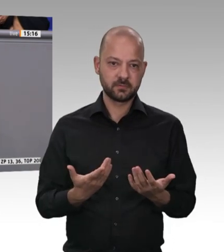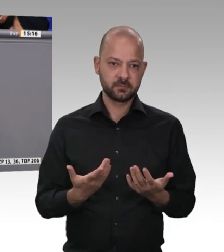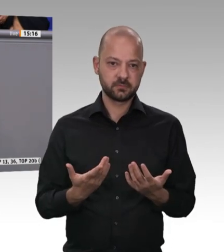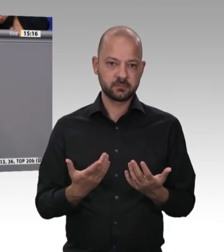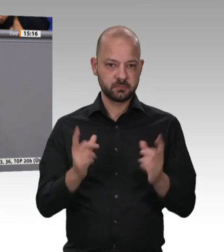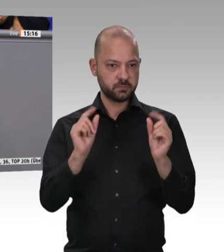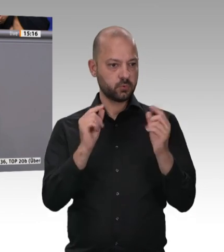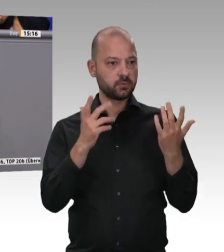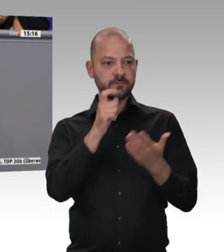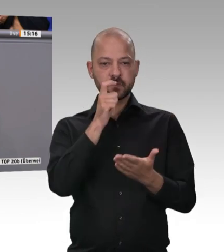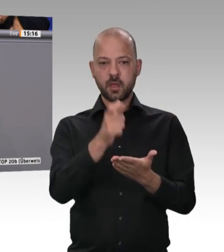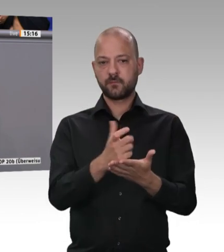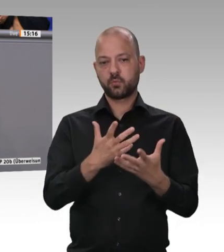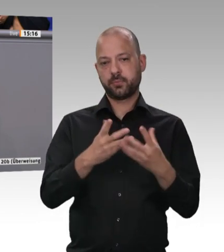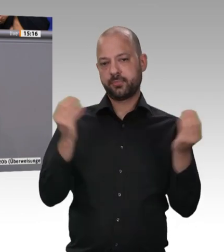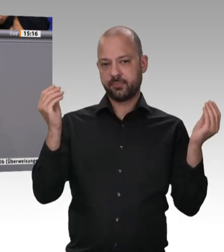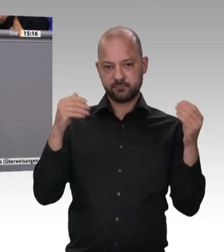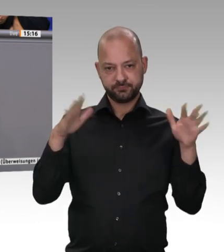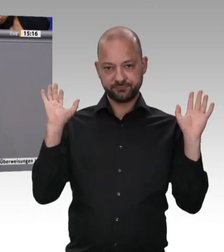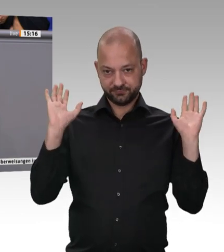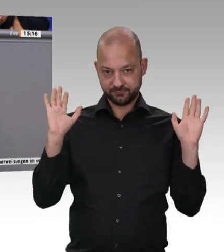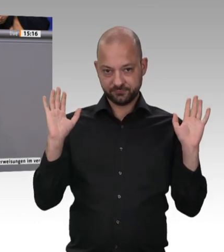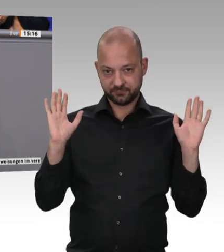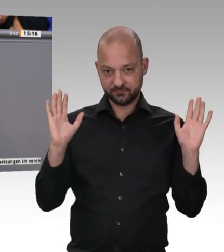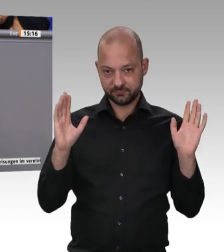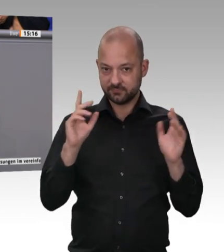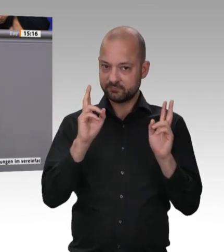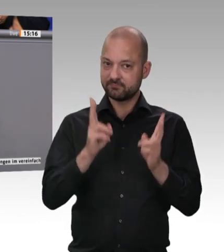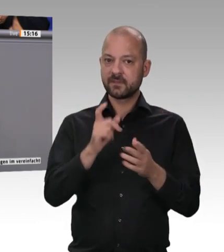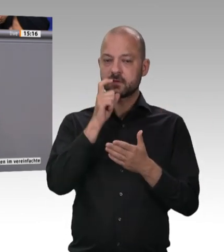Landwirte produzieren hochwertige Lebensmittel, gutes Fleisch. Ich finde, ein hochwertiges